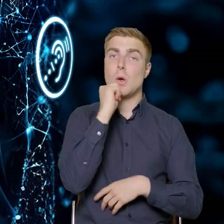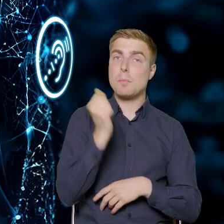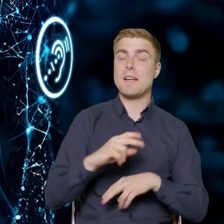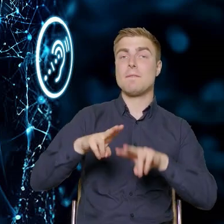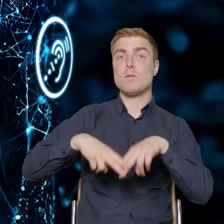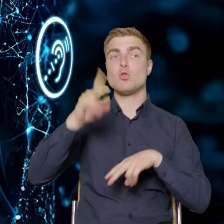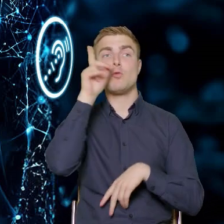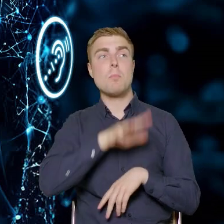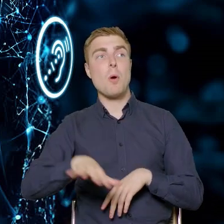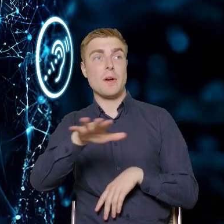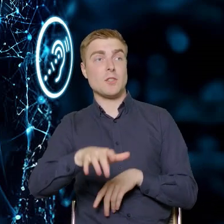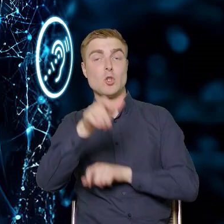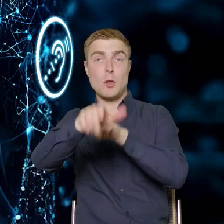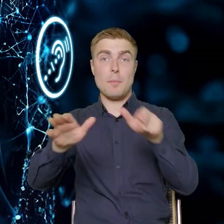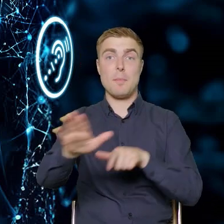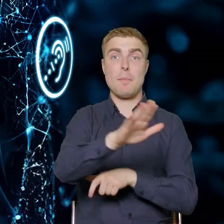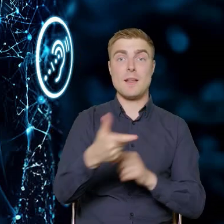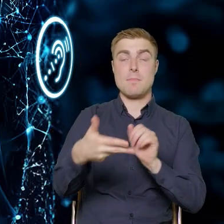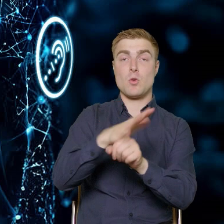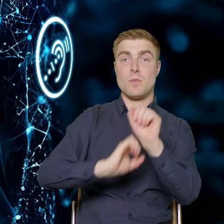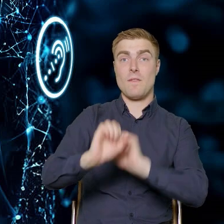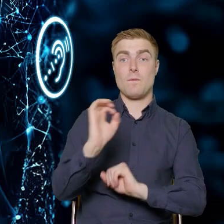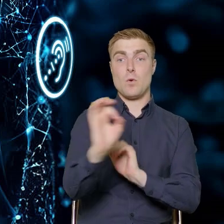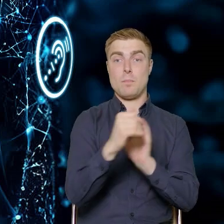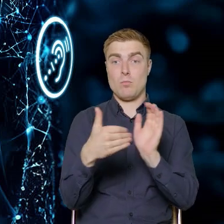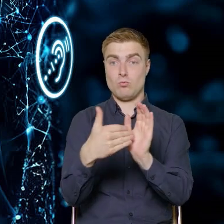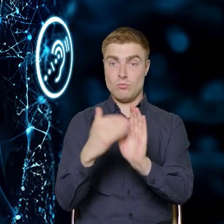odpowiedzieć na potrzeby osób z niepełnosprawnościami, wskazać,